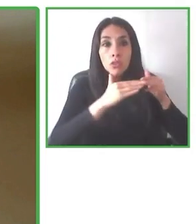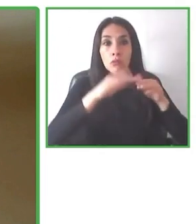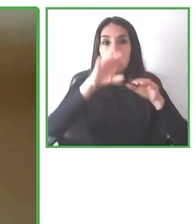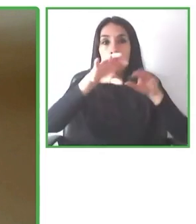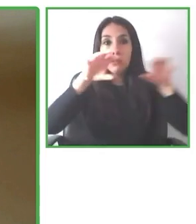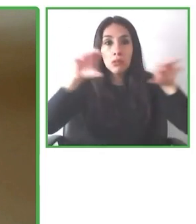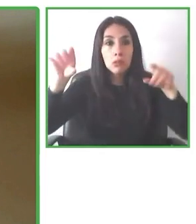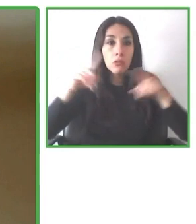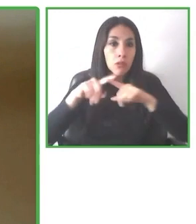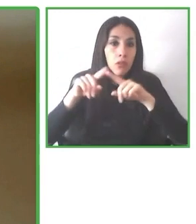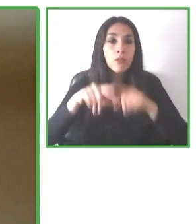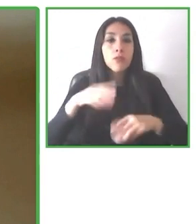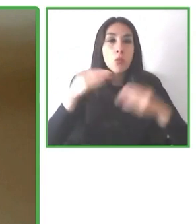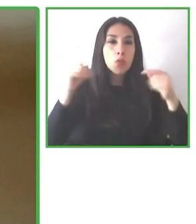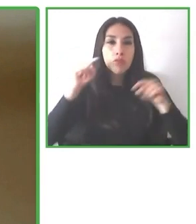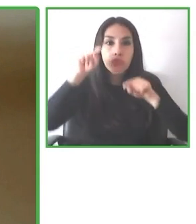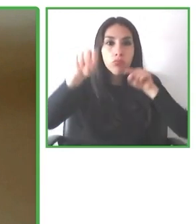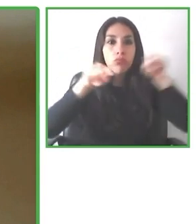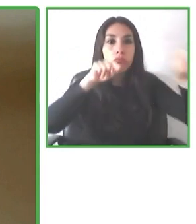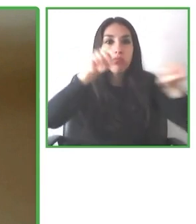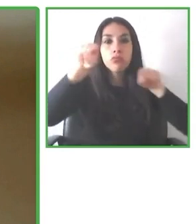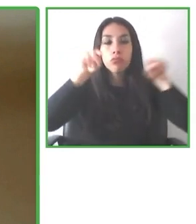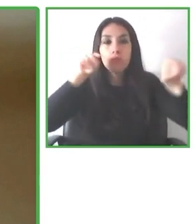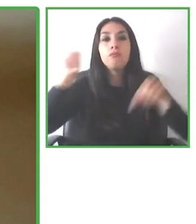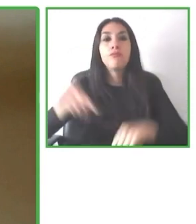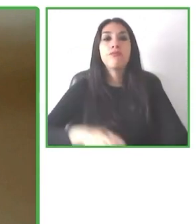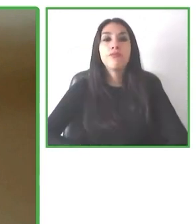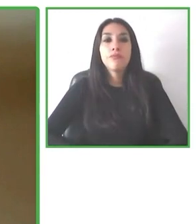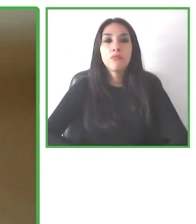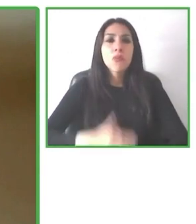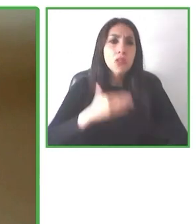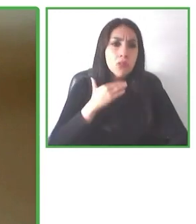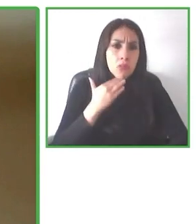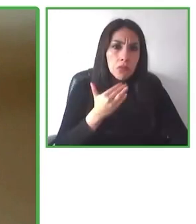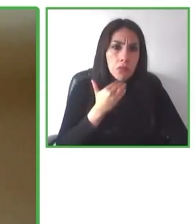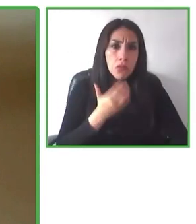cada persona. Dos personas con la misma discapacidad pueden requerir necesidades